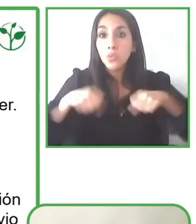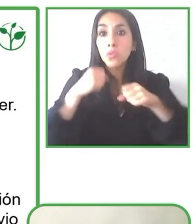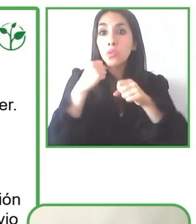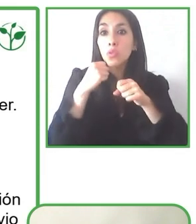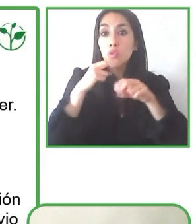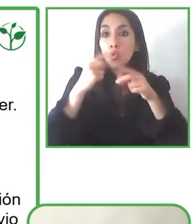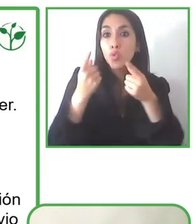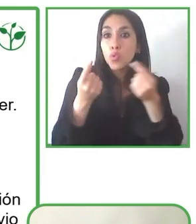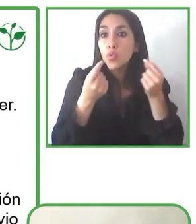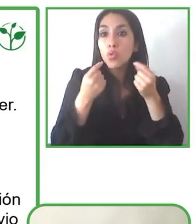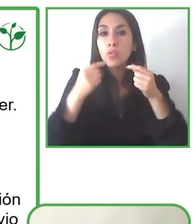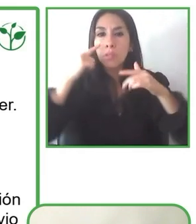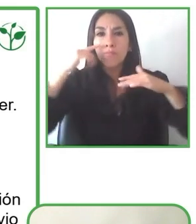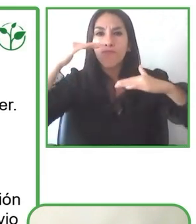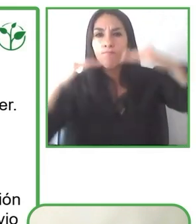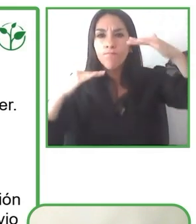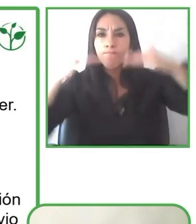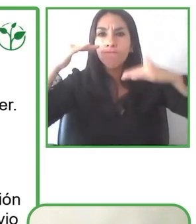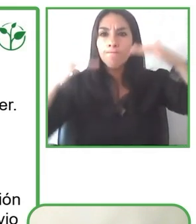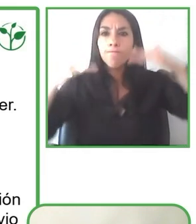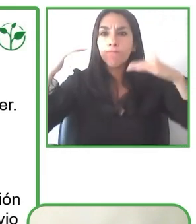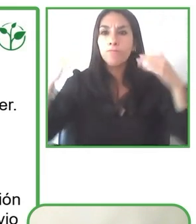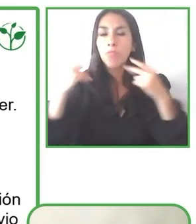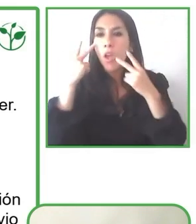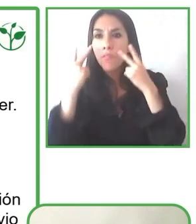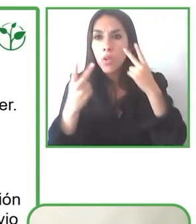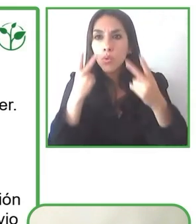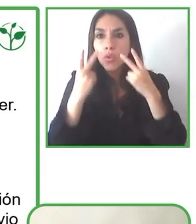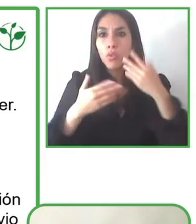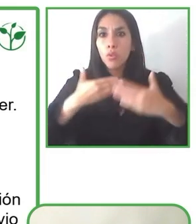principalmente en infraestructura y un cambio cultural.